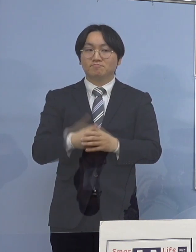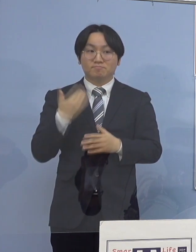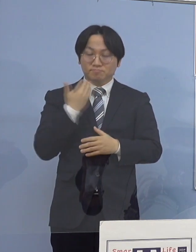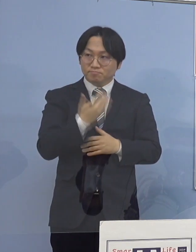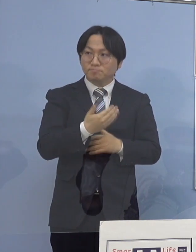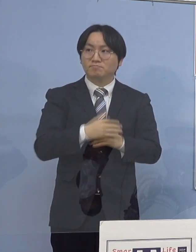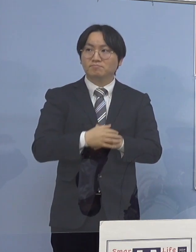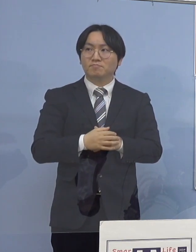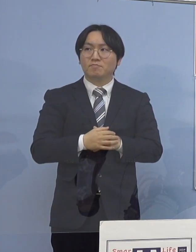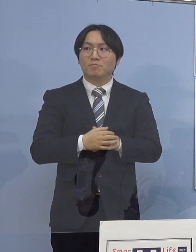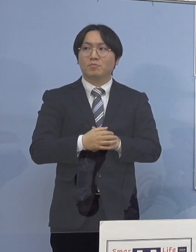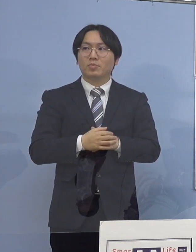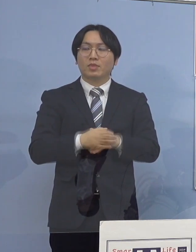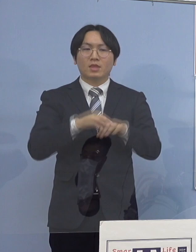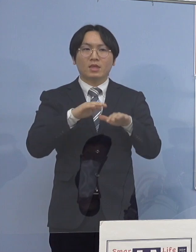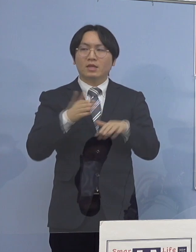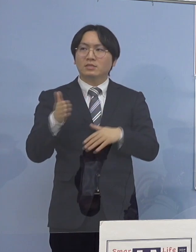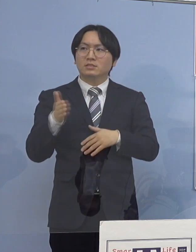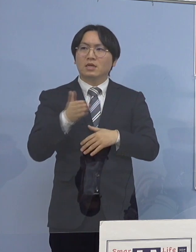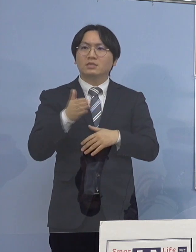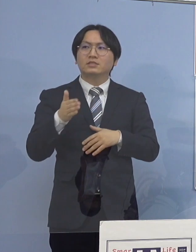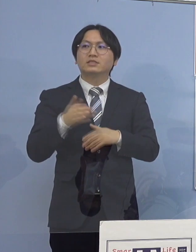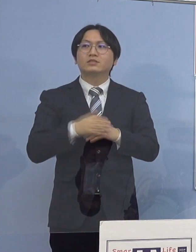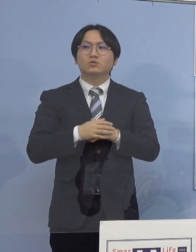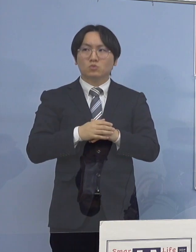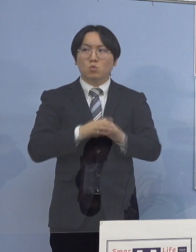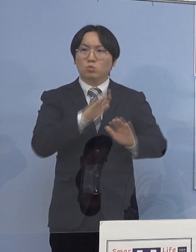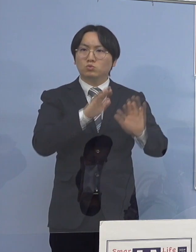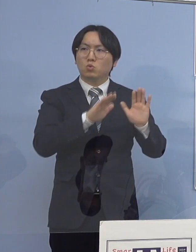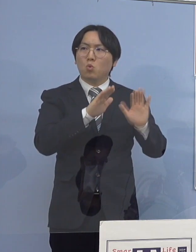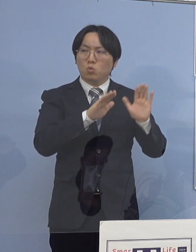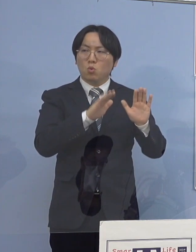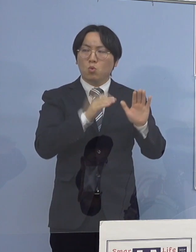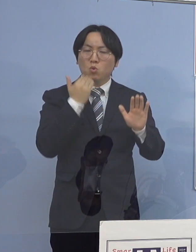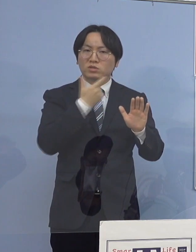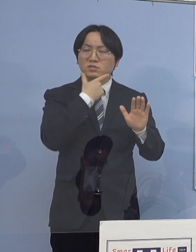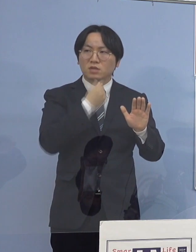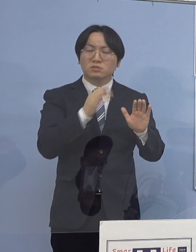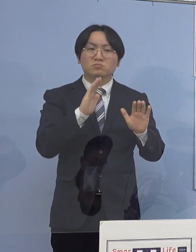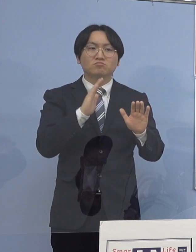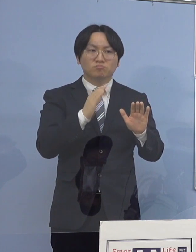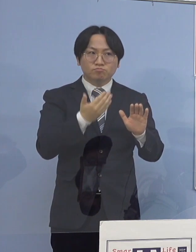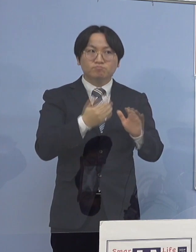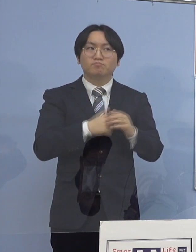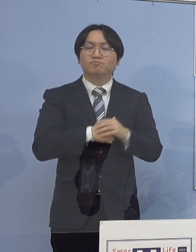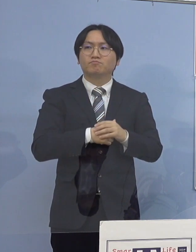（徳島新聞社） 最近のトレンドについてお伺いしたいんですが